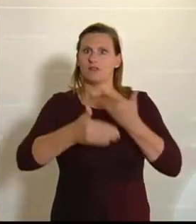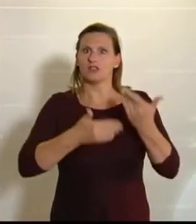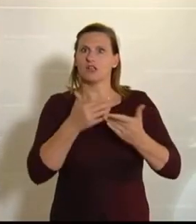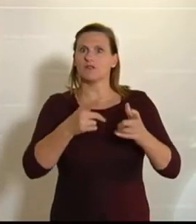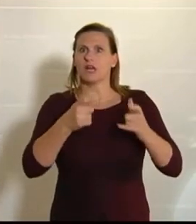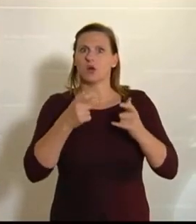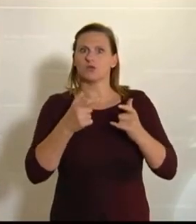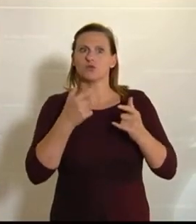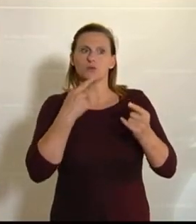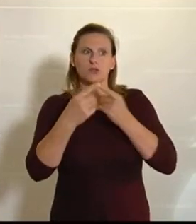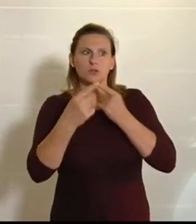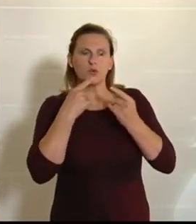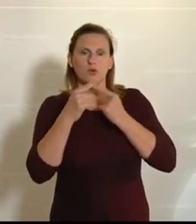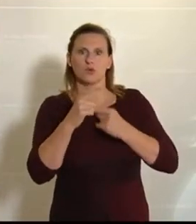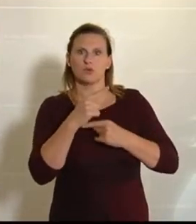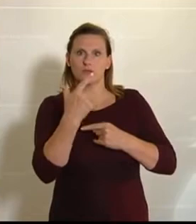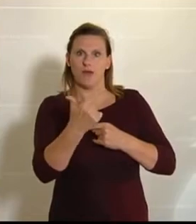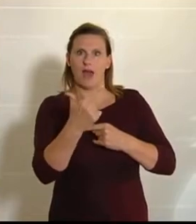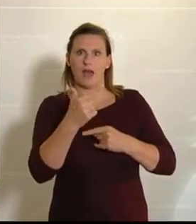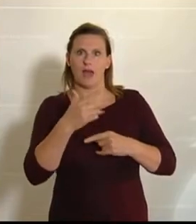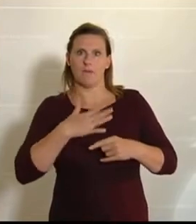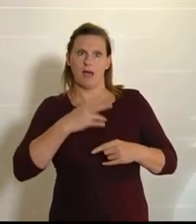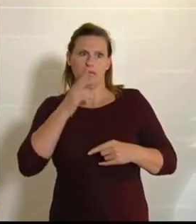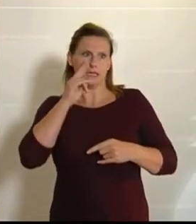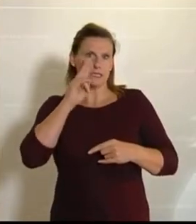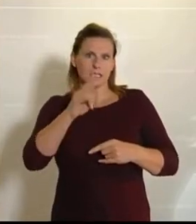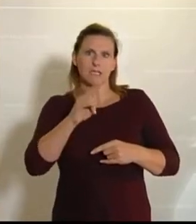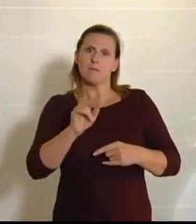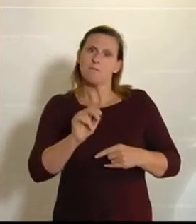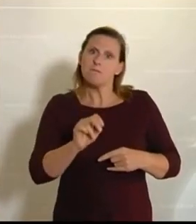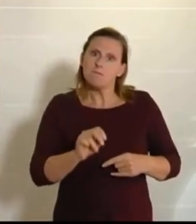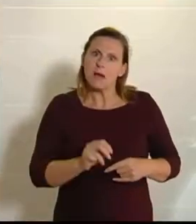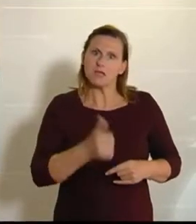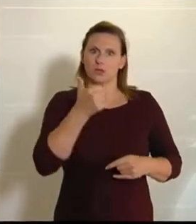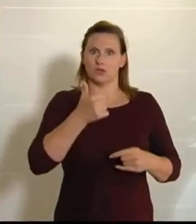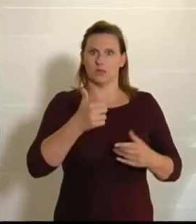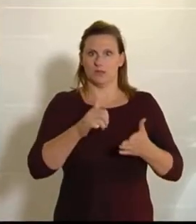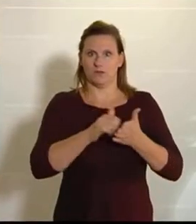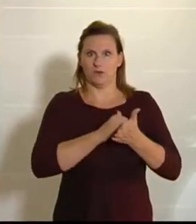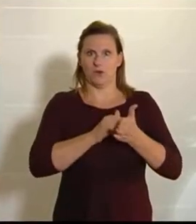Zwei davon sind aus meiner Sicht besonders erfreulich, weil sie nämlich aus der Feder